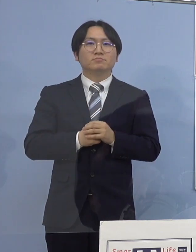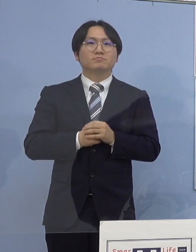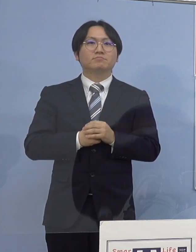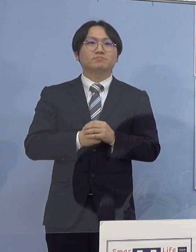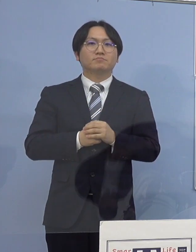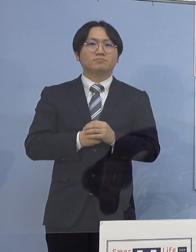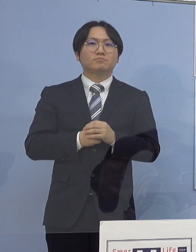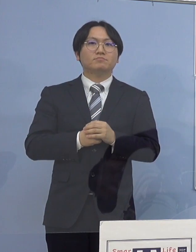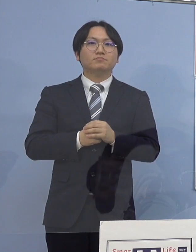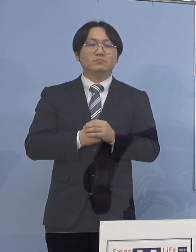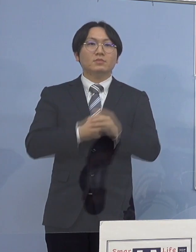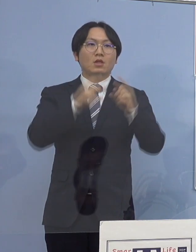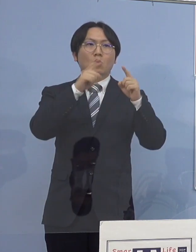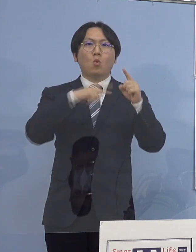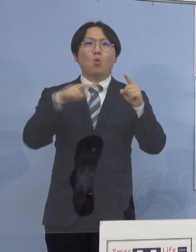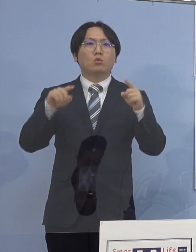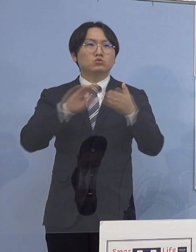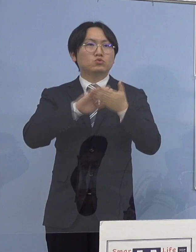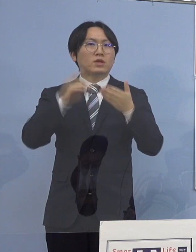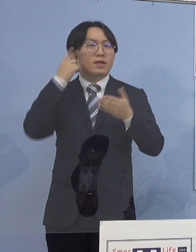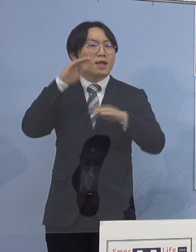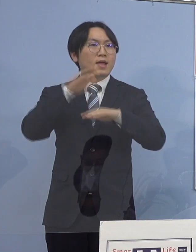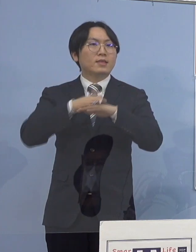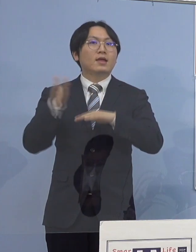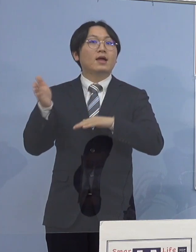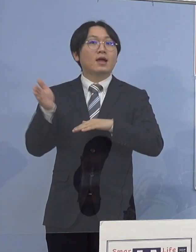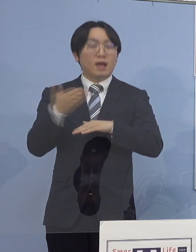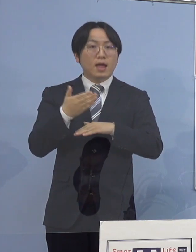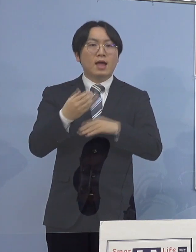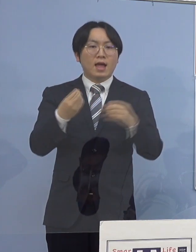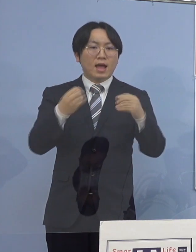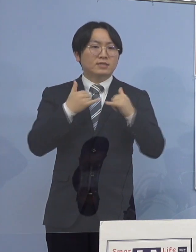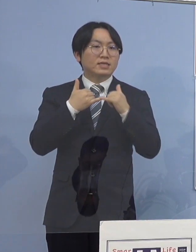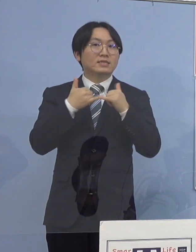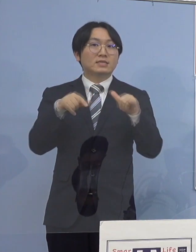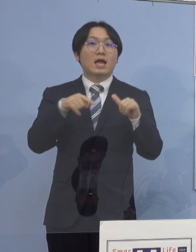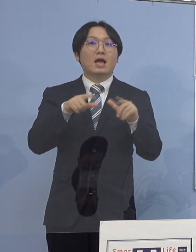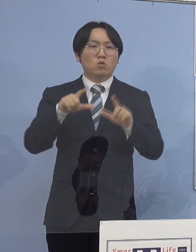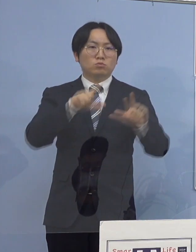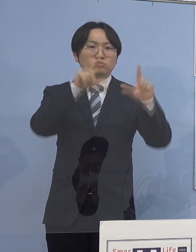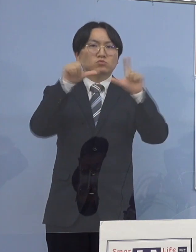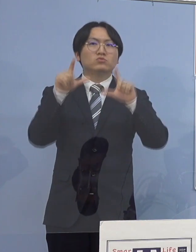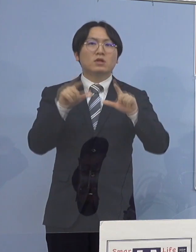公衆衛生上の観点から感染された方が お住まいの市町村名及び